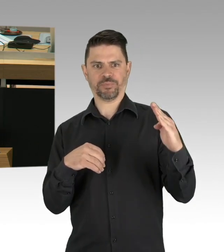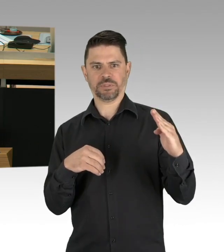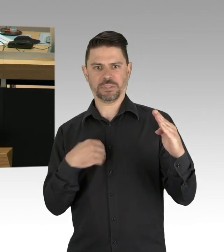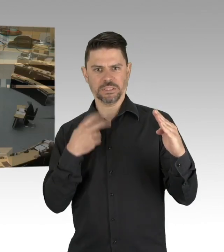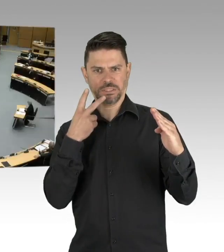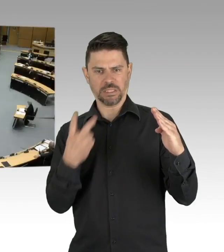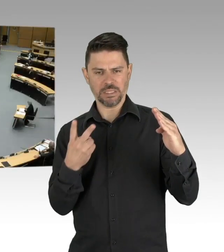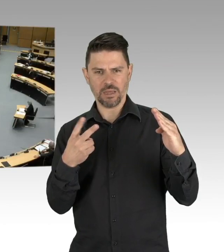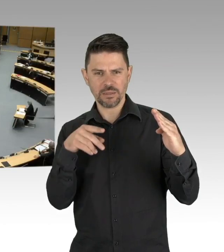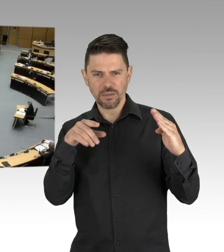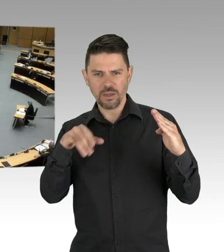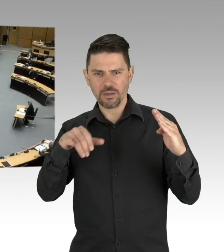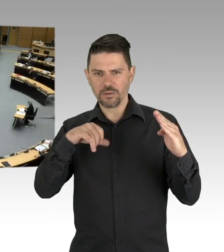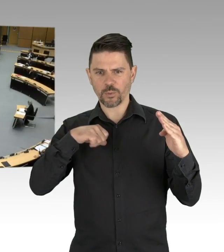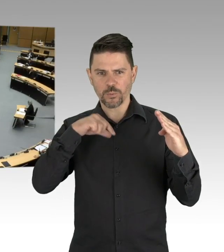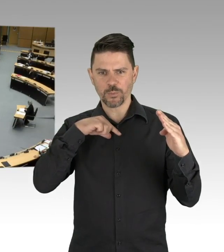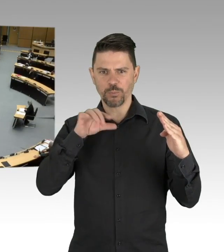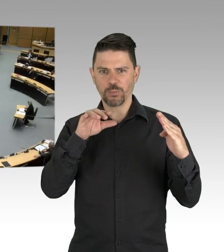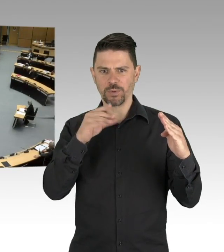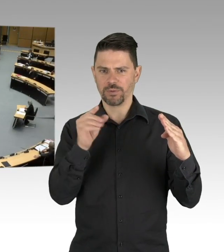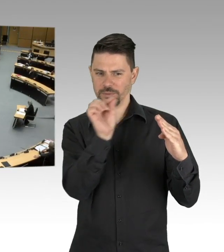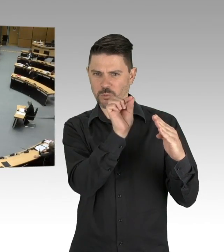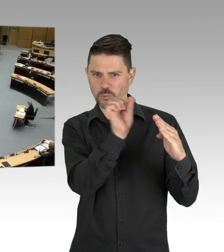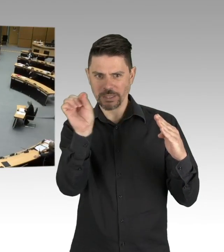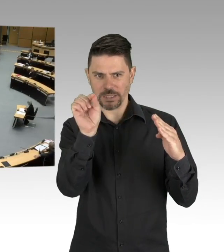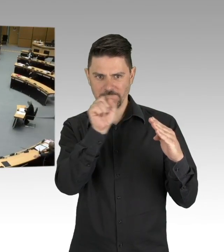Trotzdem fahren nun seit Montag in Bussen und U-Bahn maskierte Bürger durch die Stadt.